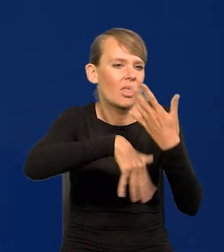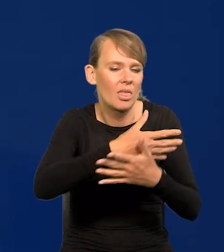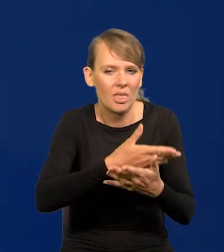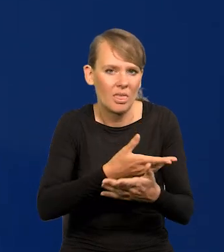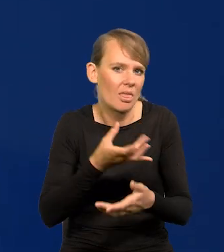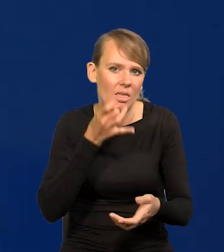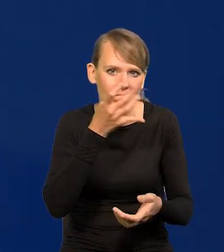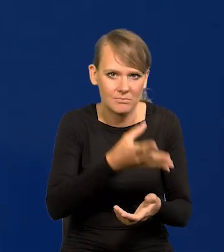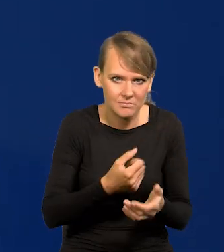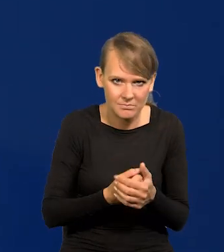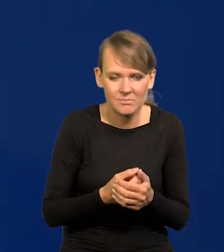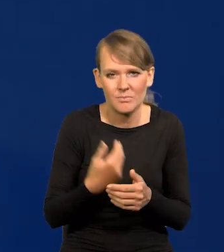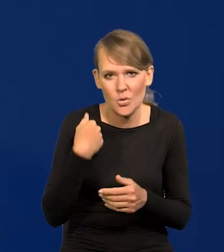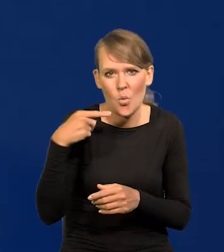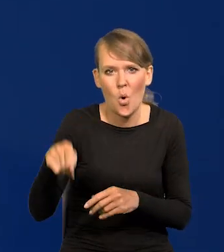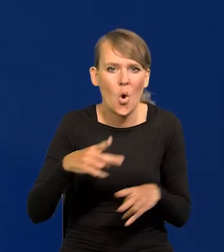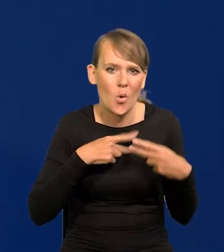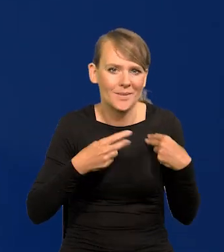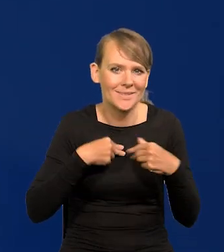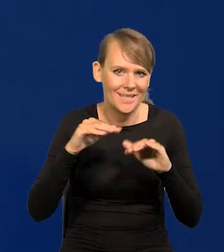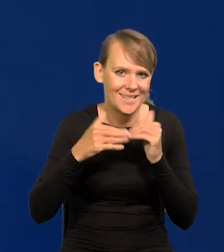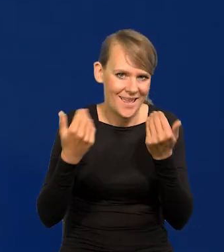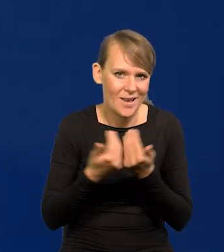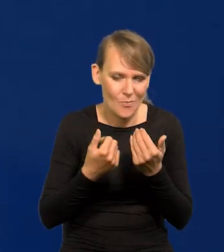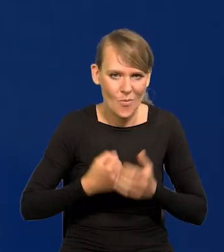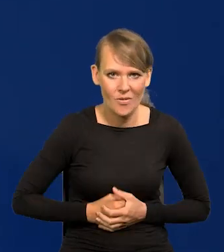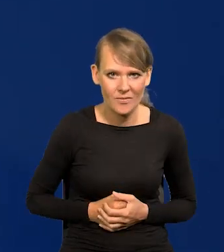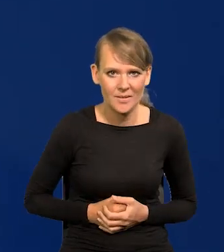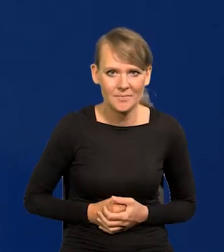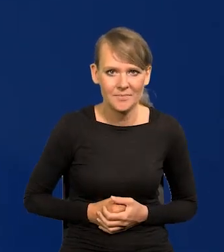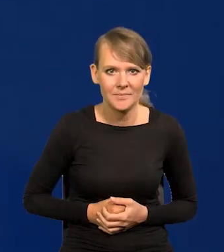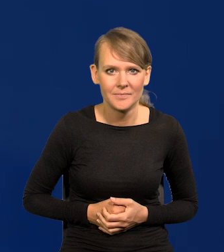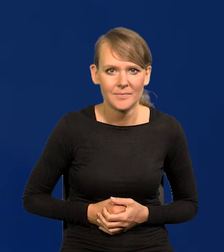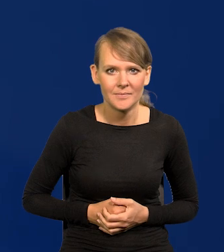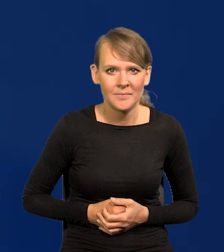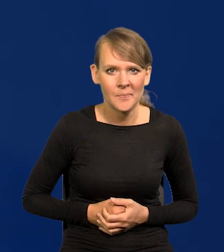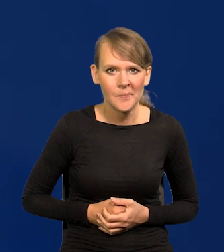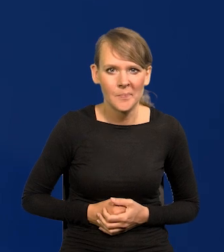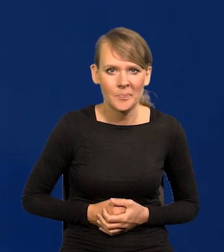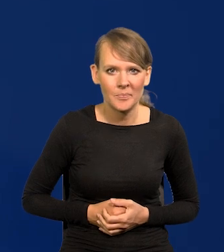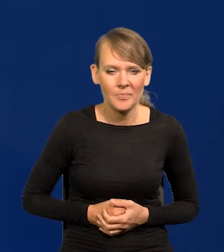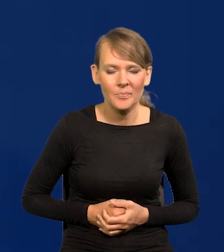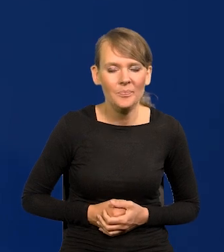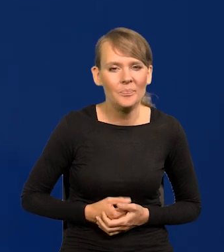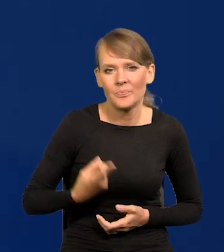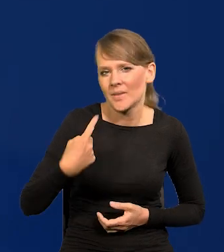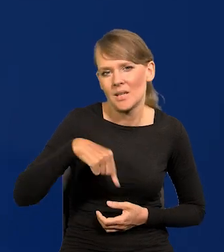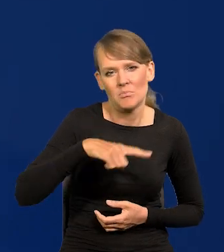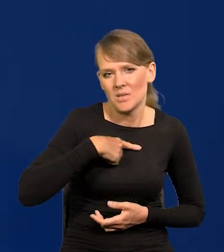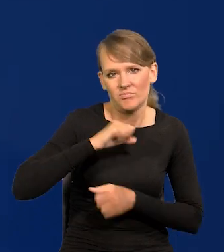Tak na Komisji sejmowej nie było. Nie damy się w to wciągnąć.